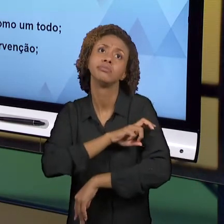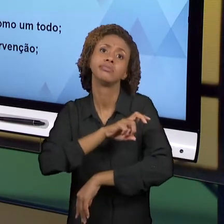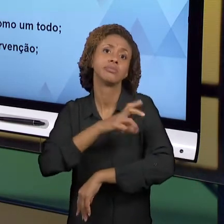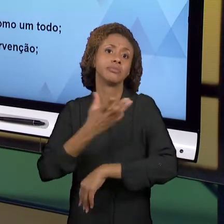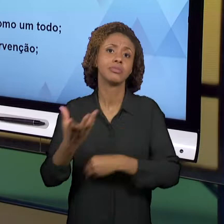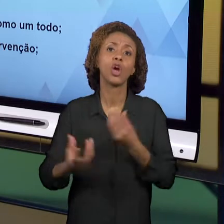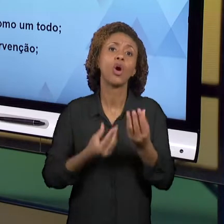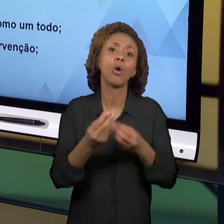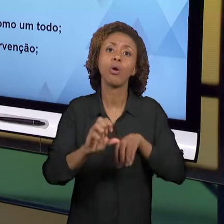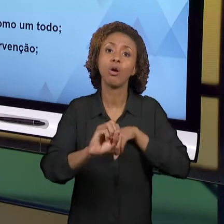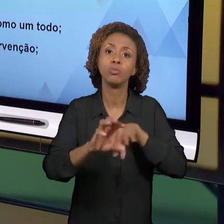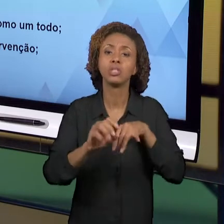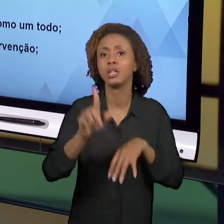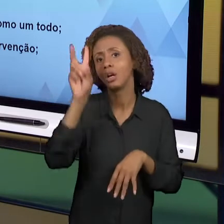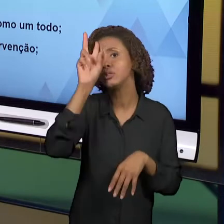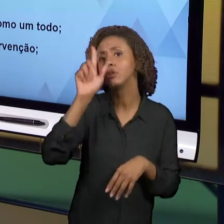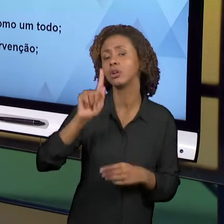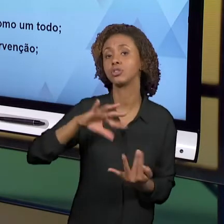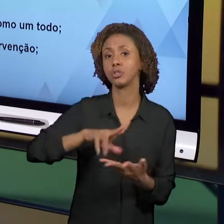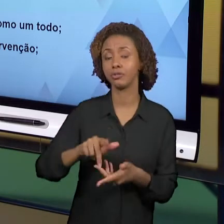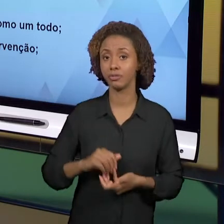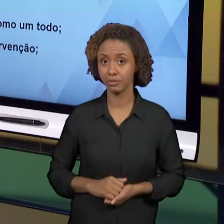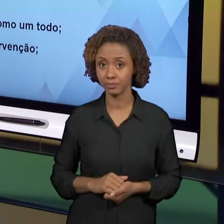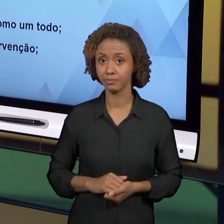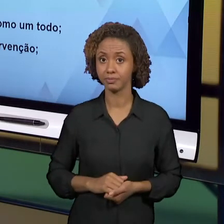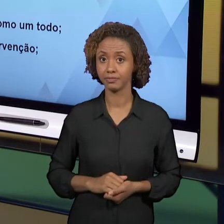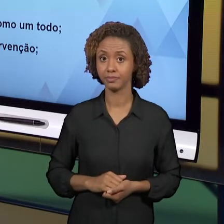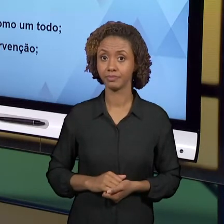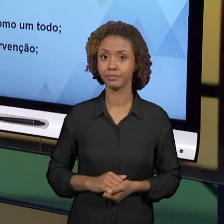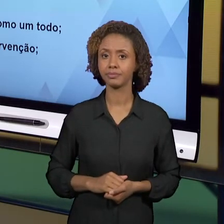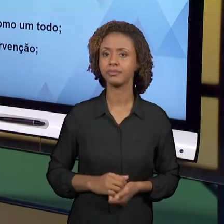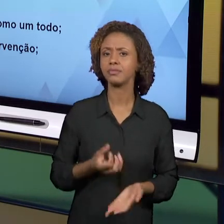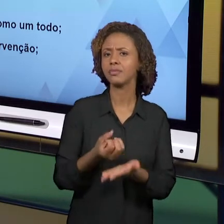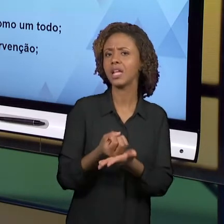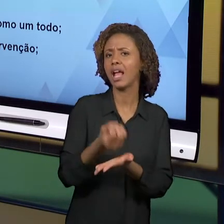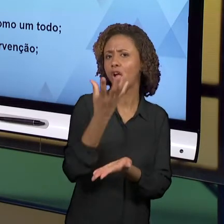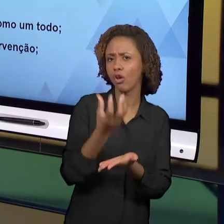POSSÍVEL ALFABETIZAR COM GEOGRAFIA HISTÓRIA? NÓS